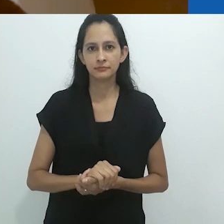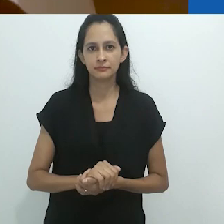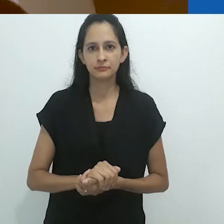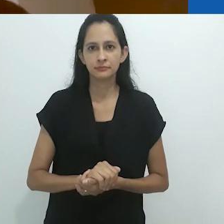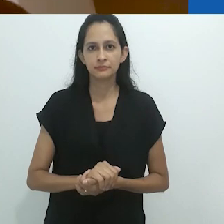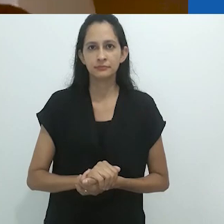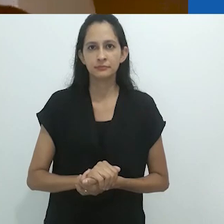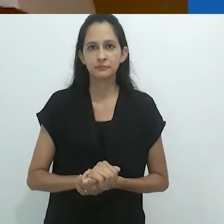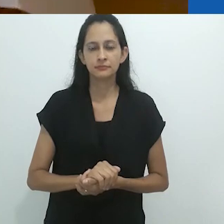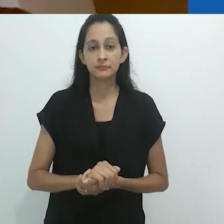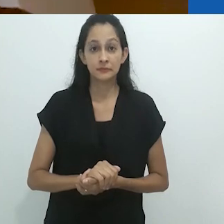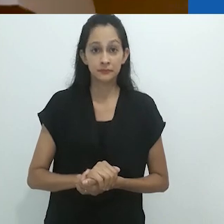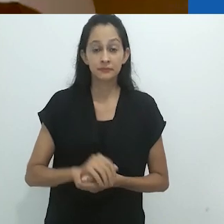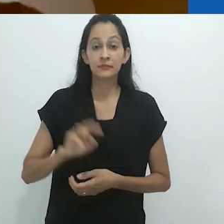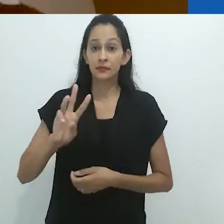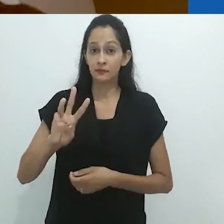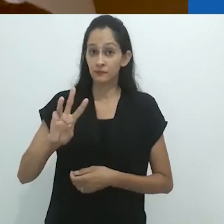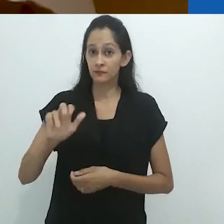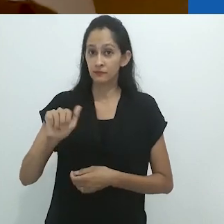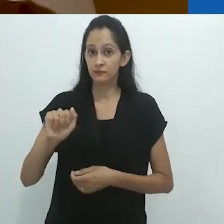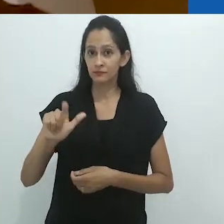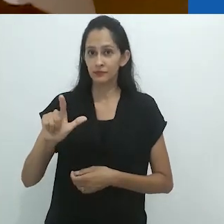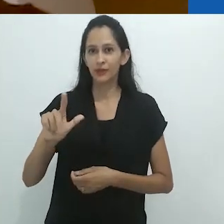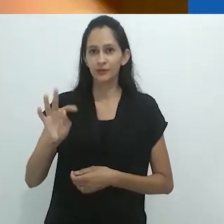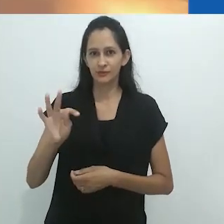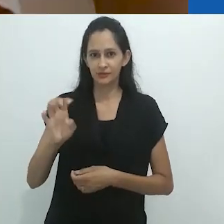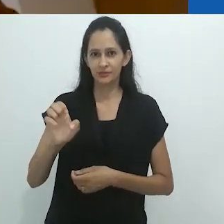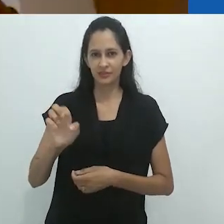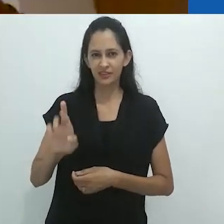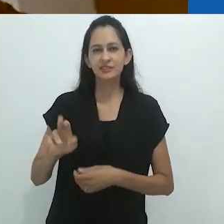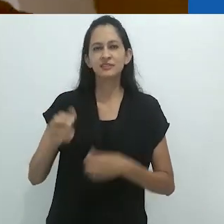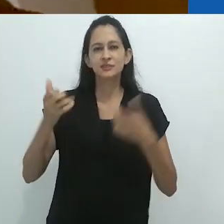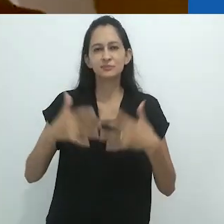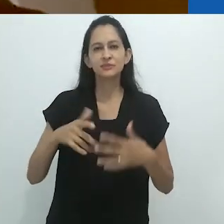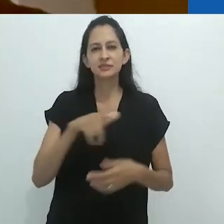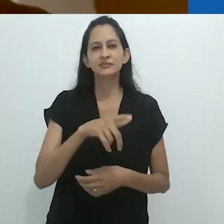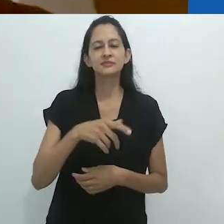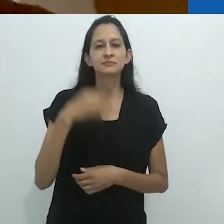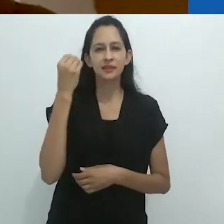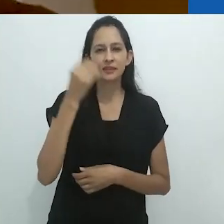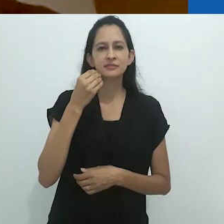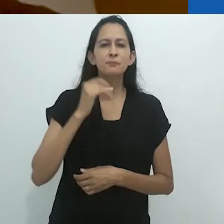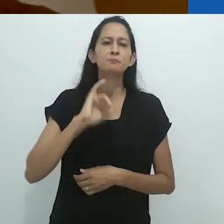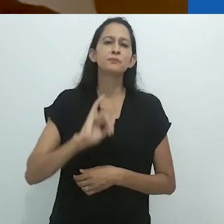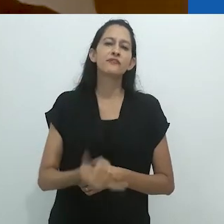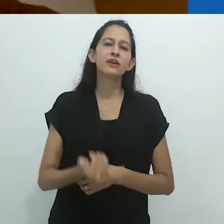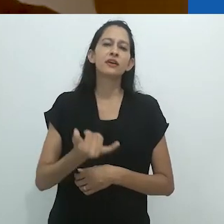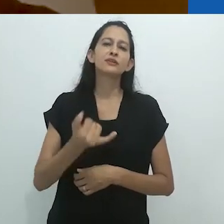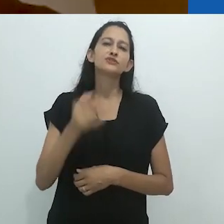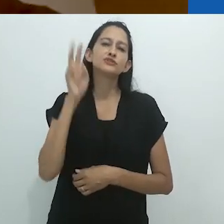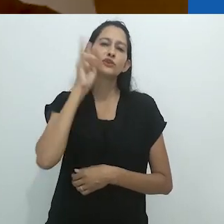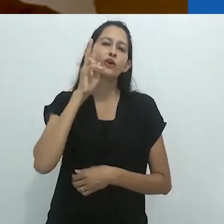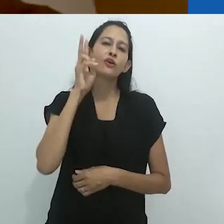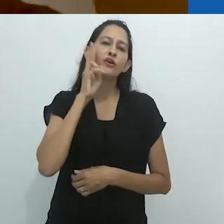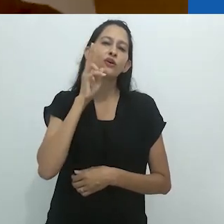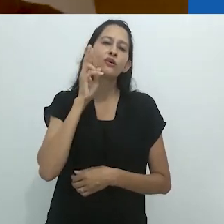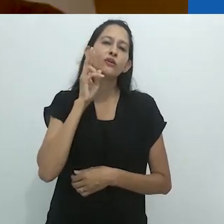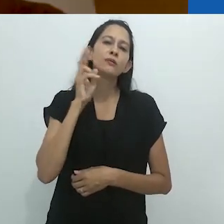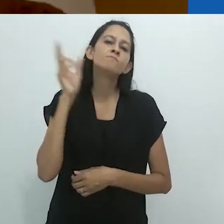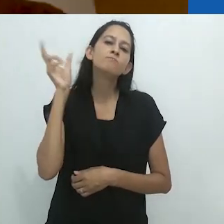Ele diz que estas situações são as melhores situações para ouvir histórias.